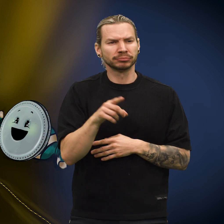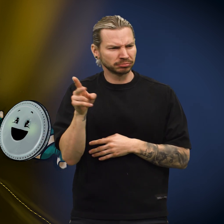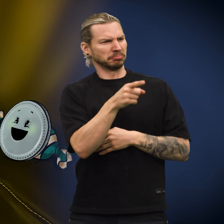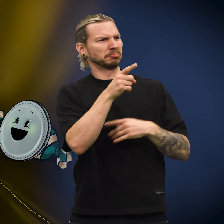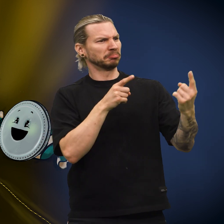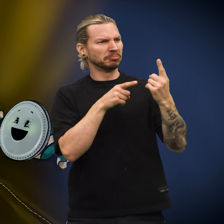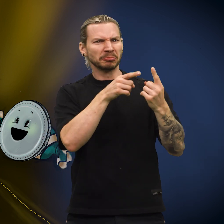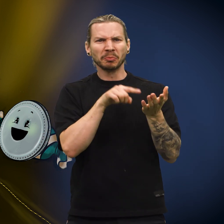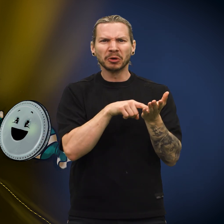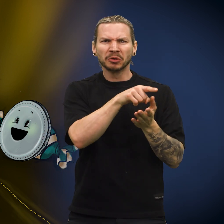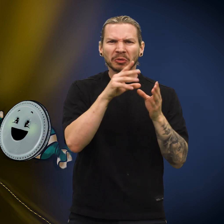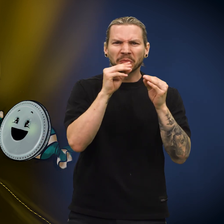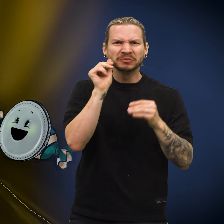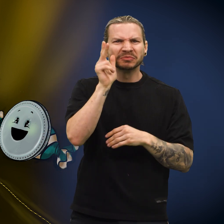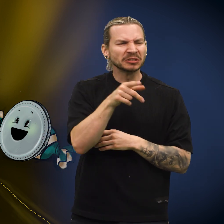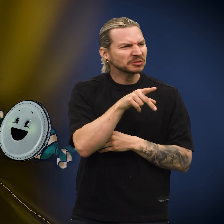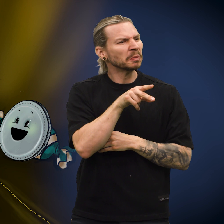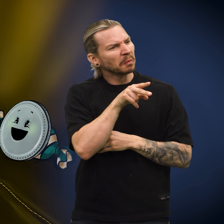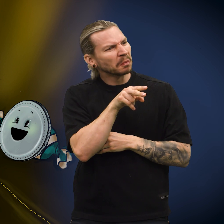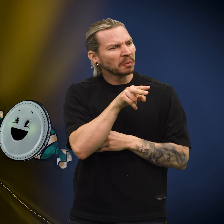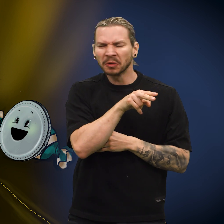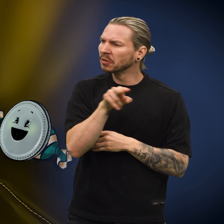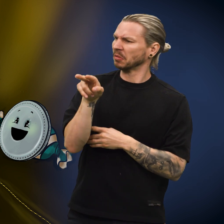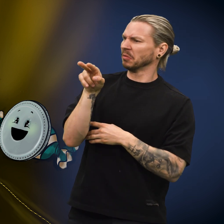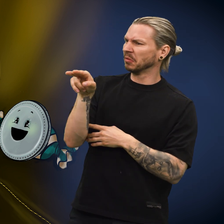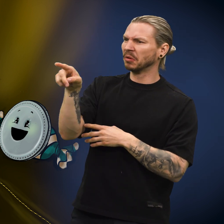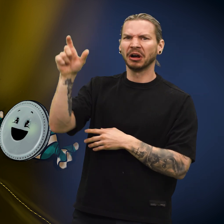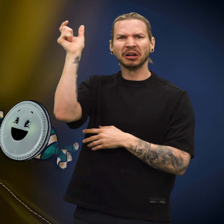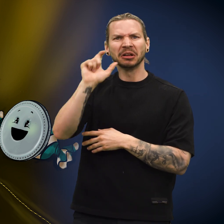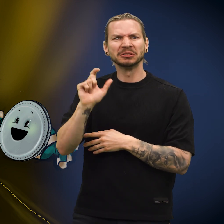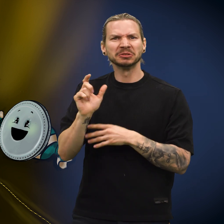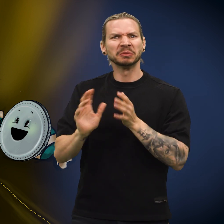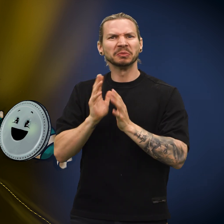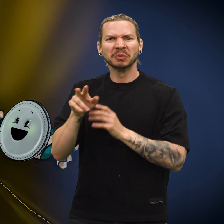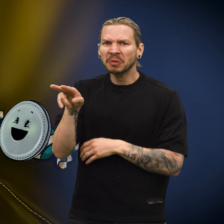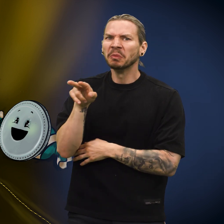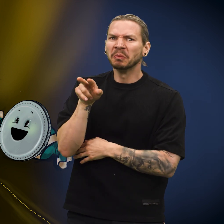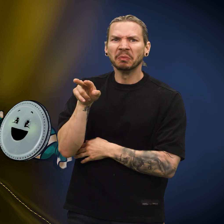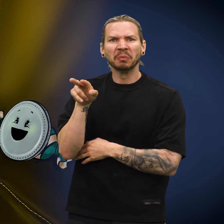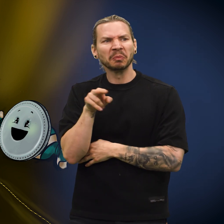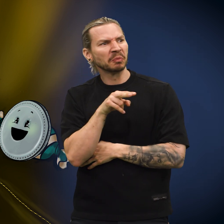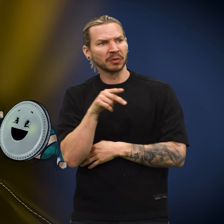Den hørte at en av de andre myntene snakket fransk, mens andre mynter igjen snakket italiensk.